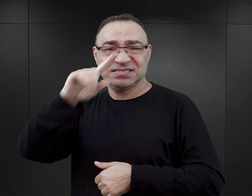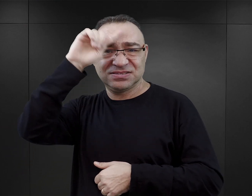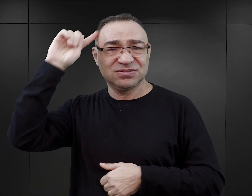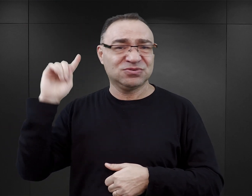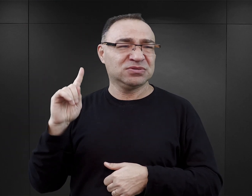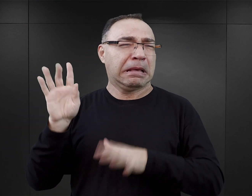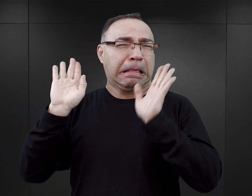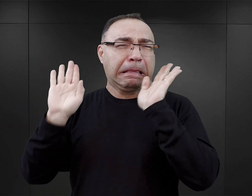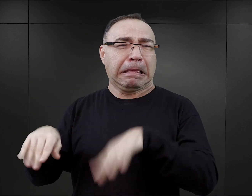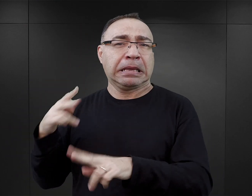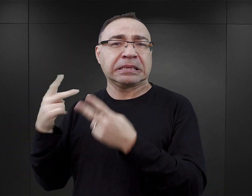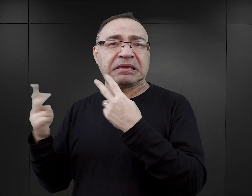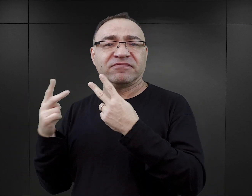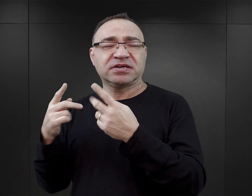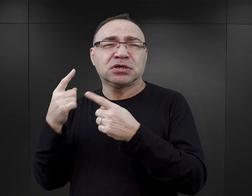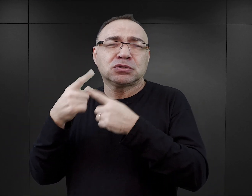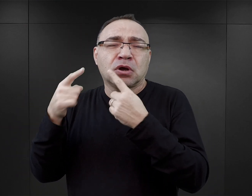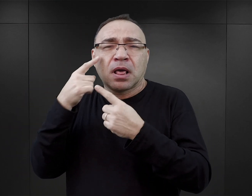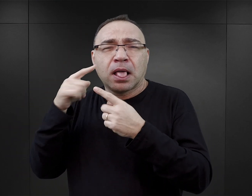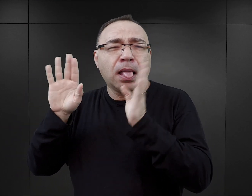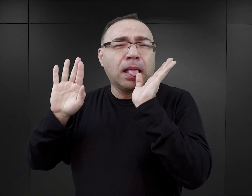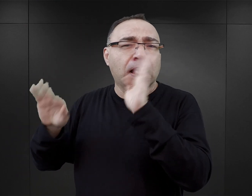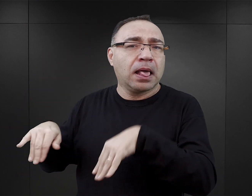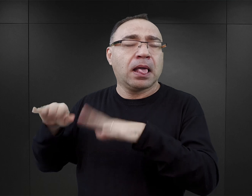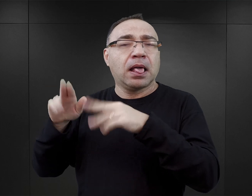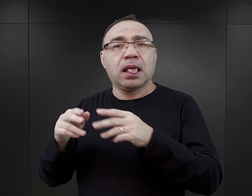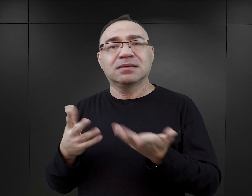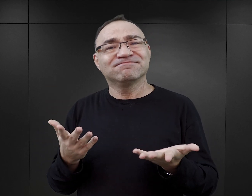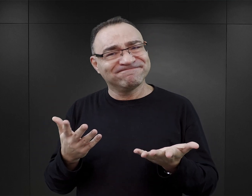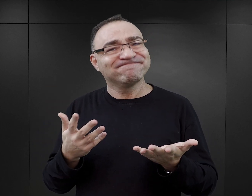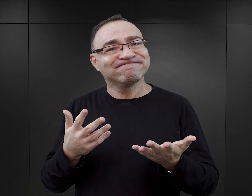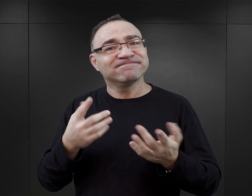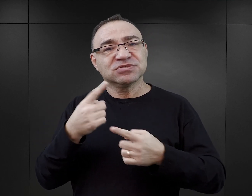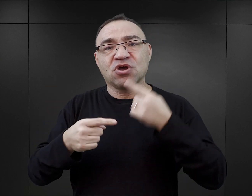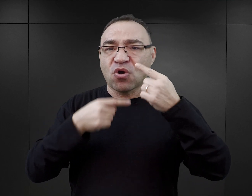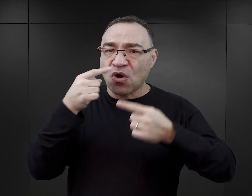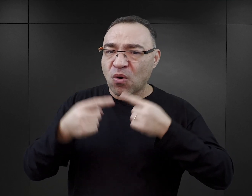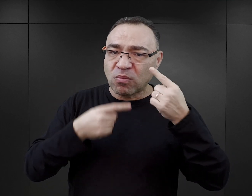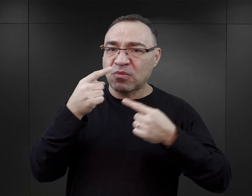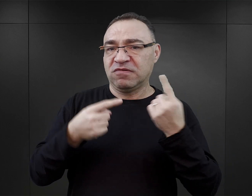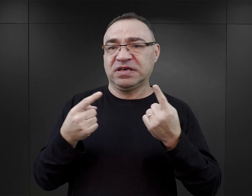staje się mało istotna, umyka uwadze. Taka konstrukcja powieści, która rzeczywiście każe